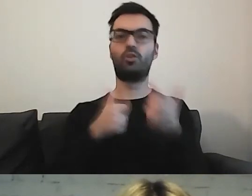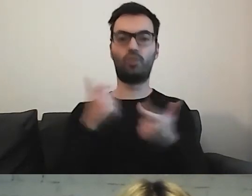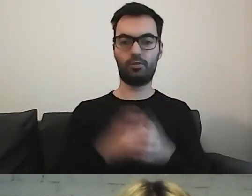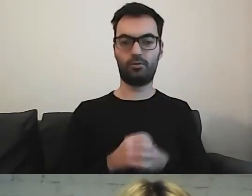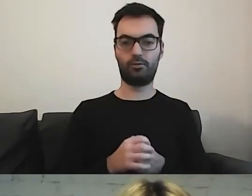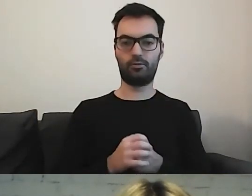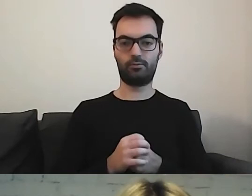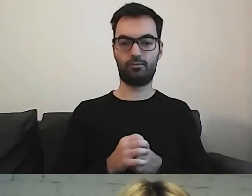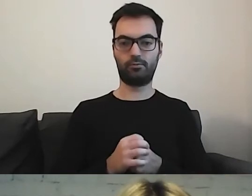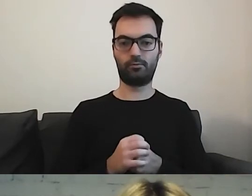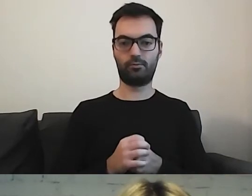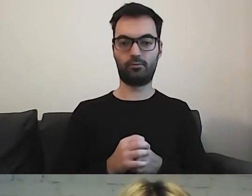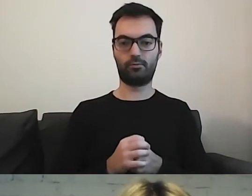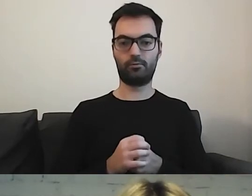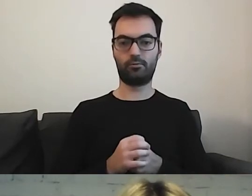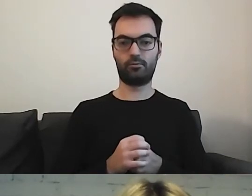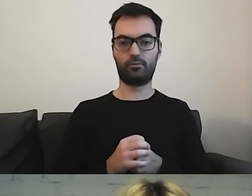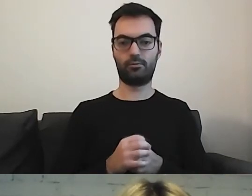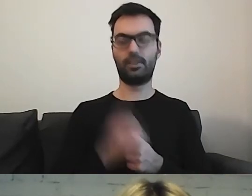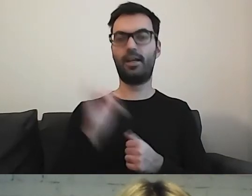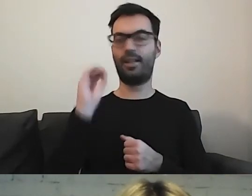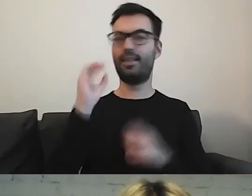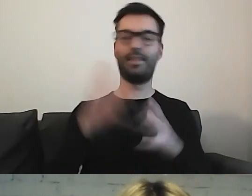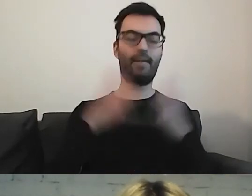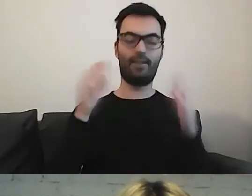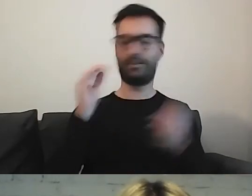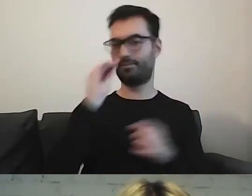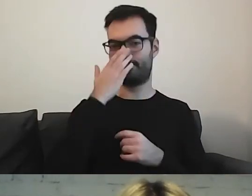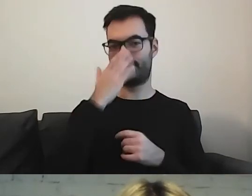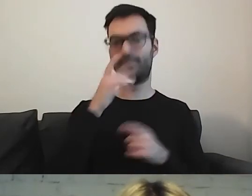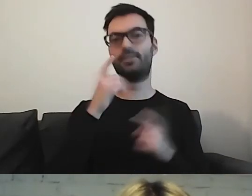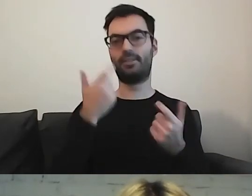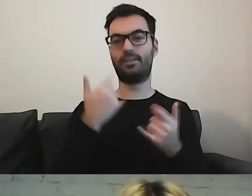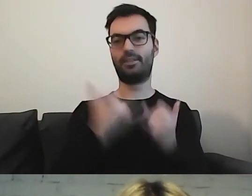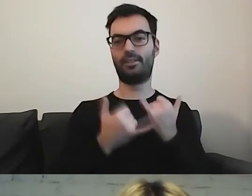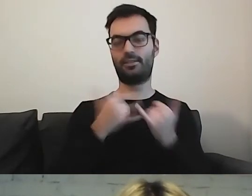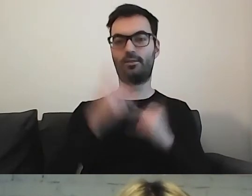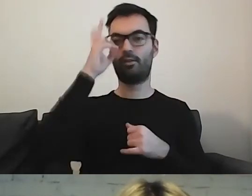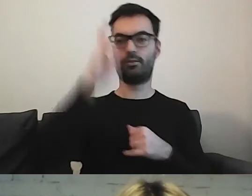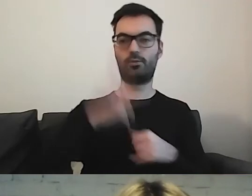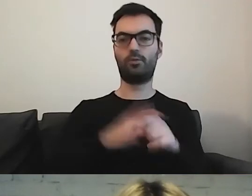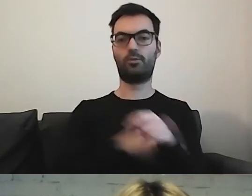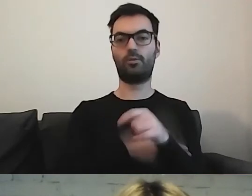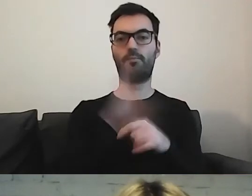Największy psikus jest wtedy, kiedy urząd, instytucja ma kilka filii.